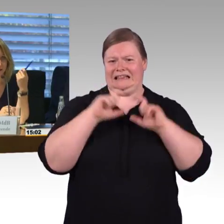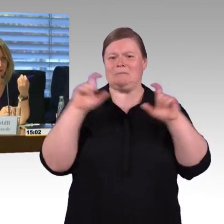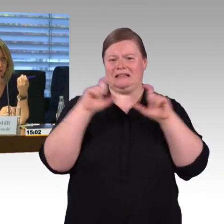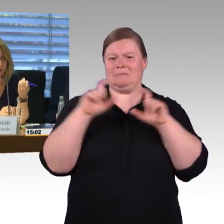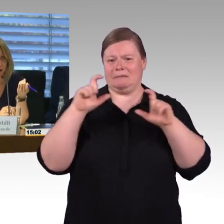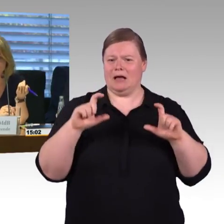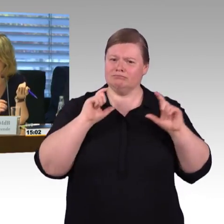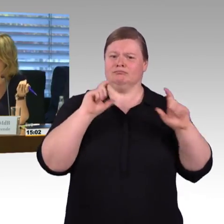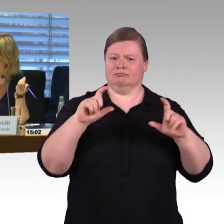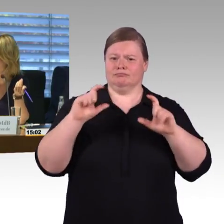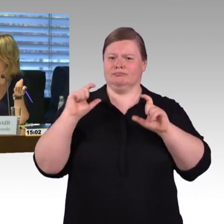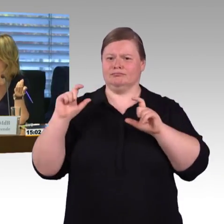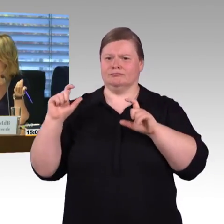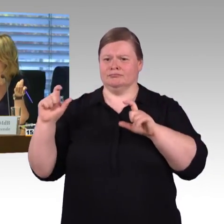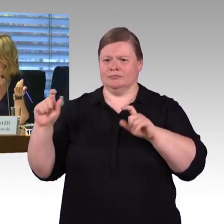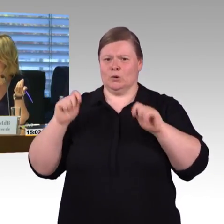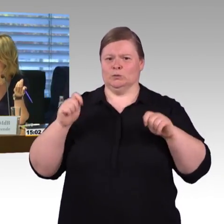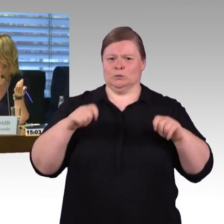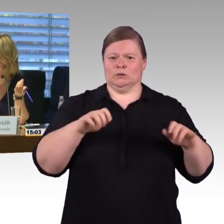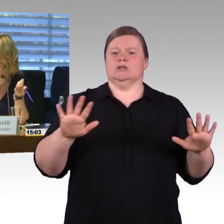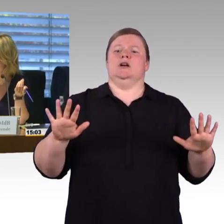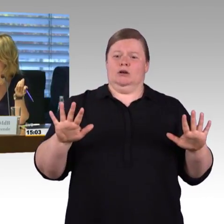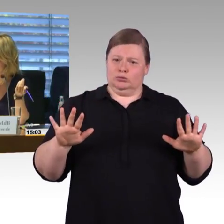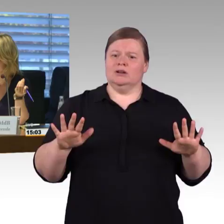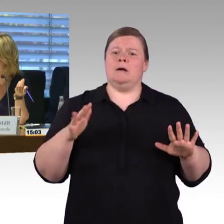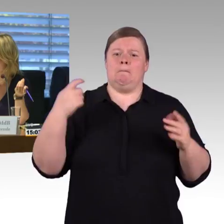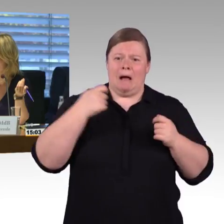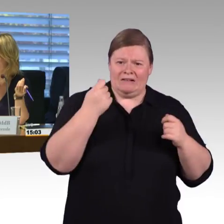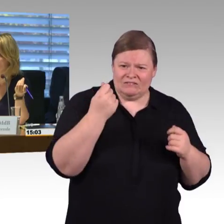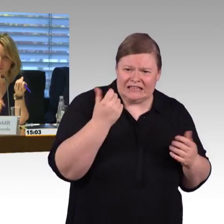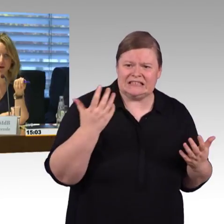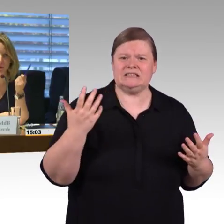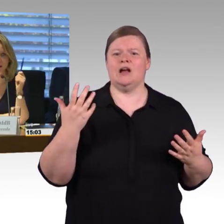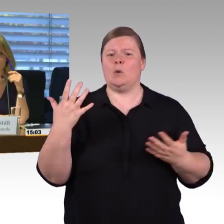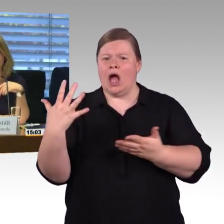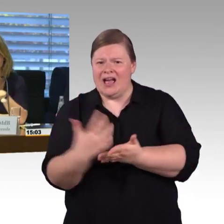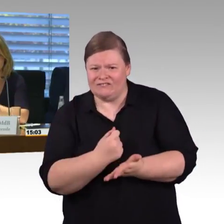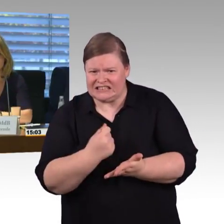an Herrn Wenndorf noch eine Frage, die noch nicht beantwortet war. An die Deutsche Bahn, okay.